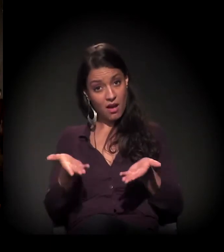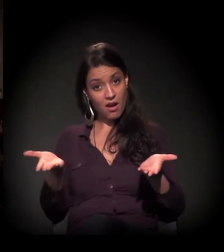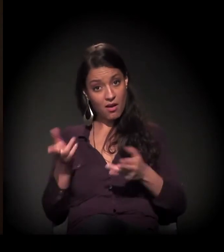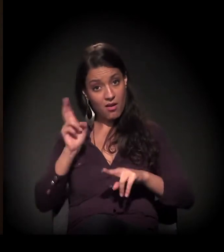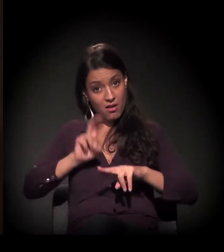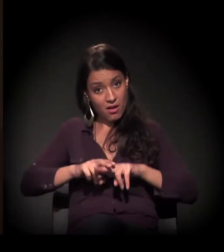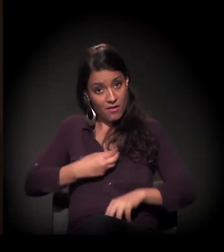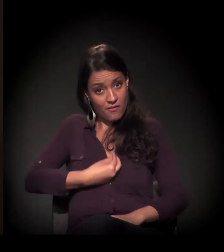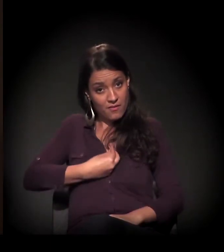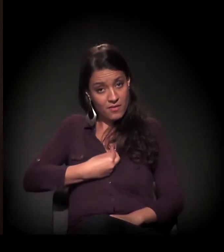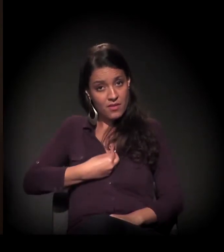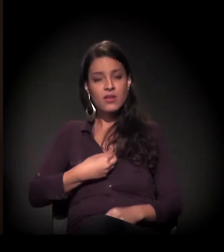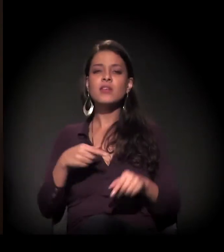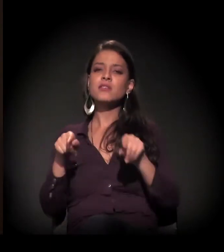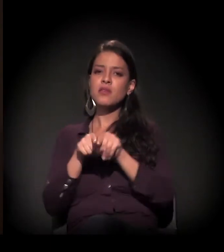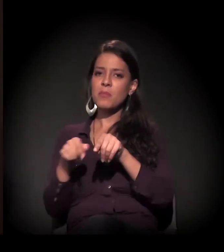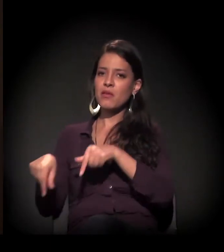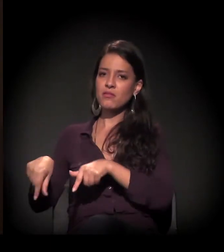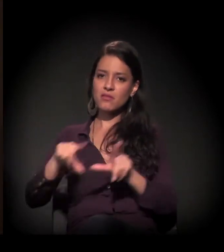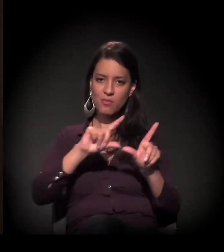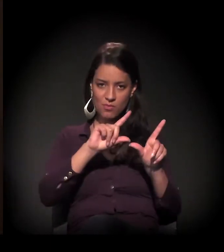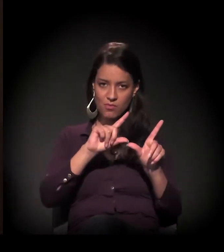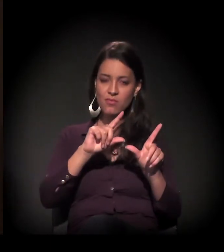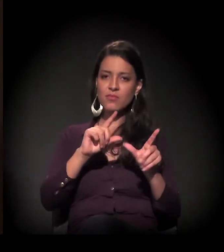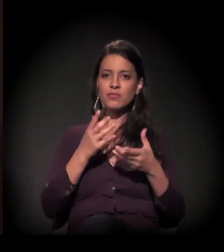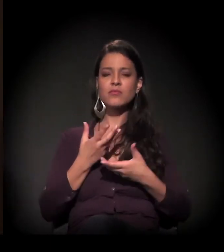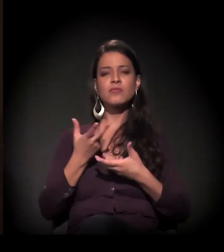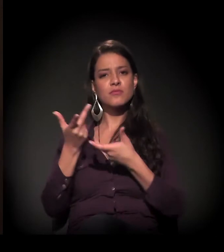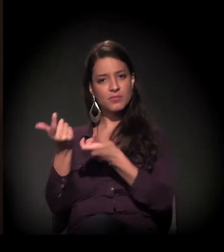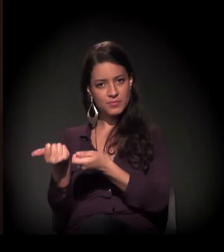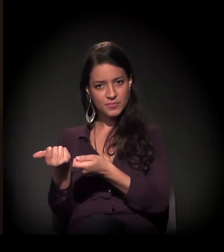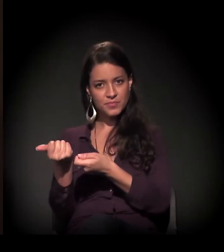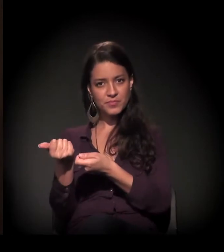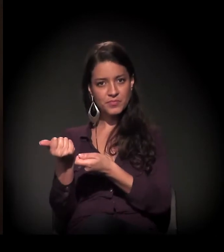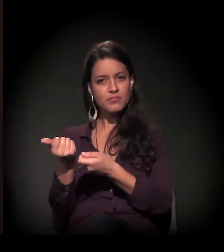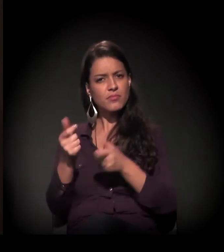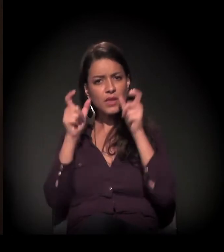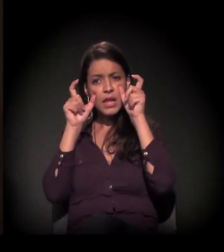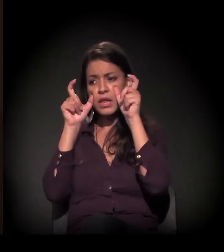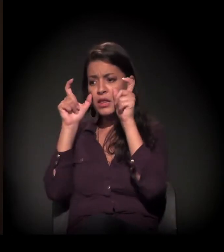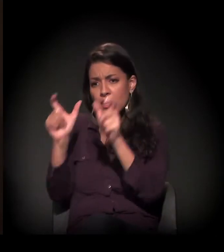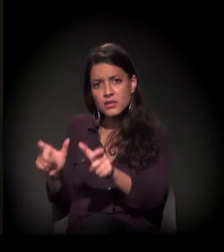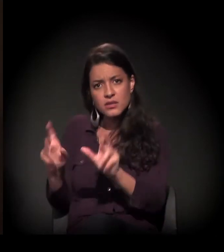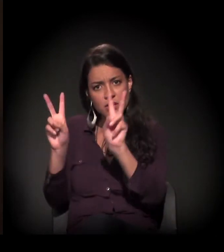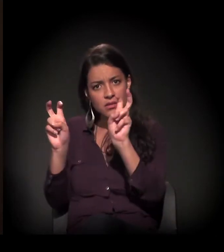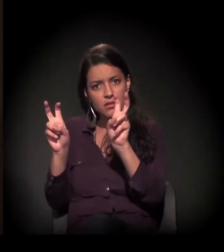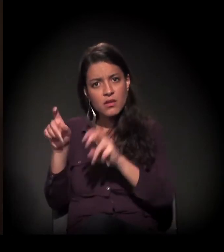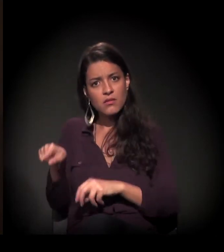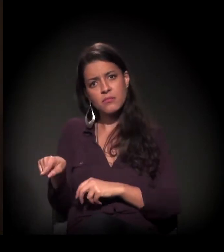Quero agradecer ao Itaú Cultural por se interessar por esse tema.